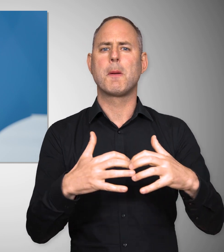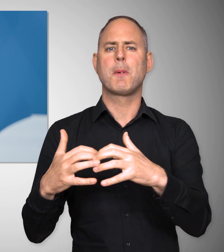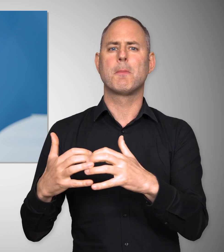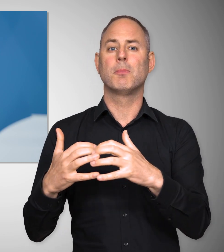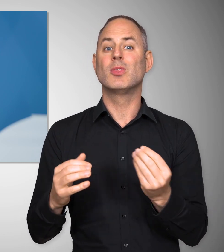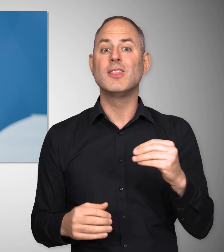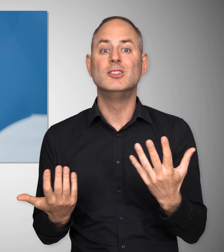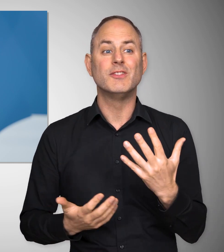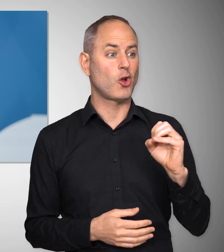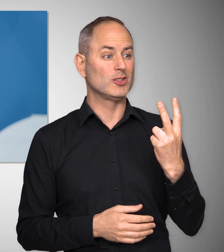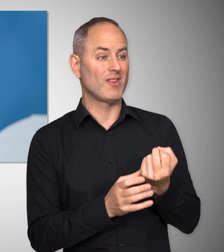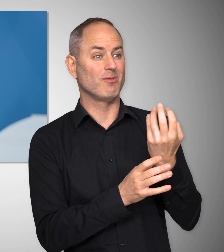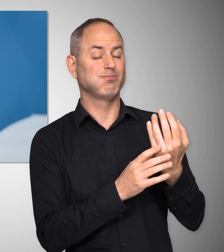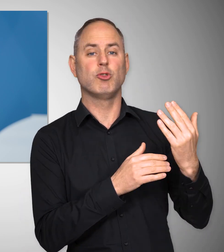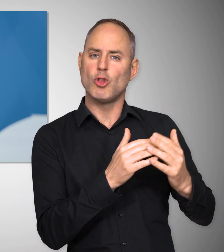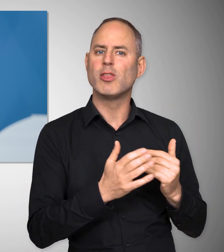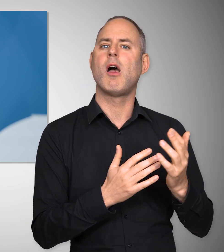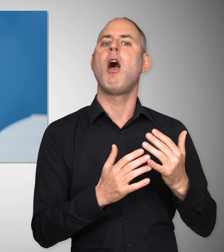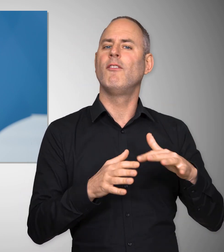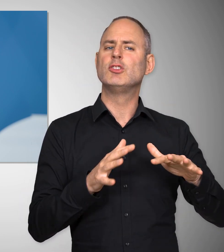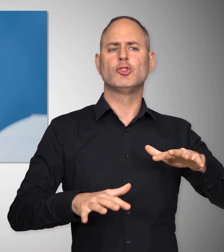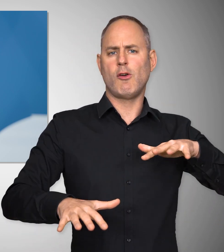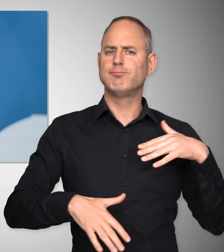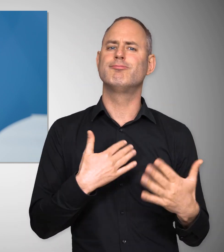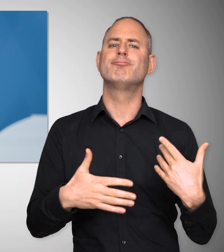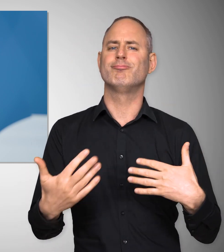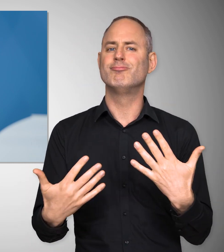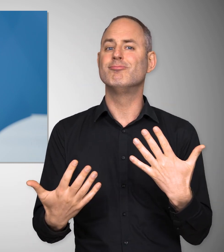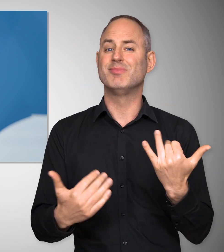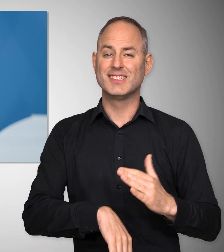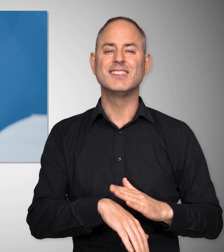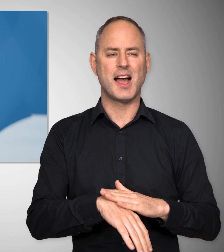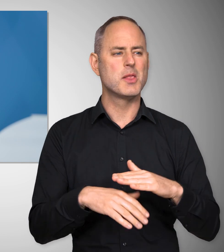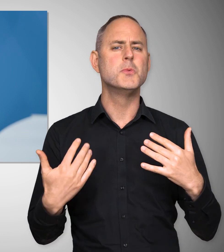und gleichzeitig ein Land zu sein, das CO2-neutral wirtschaftet.